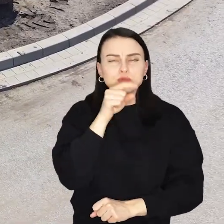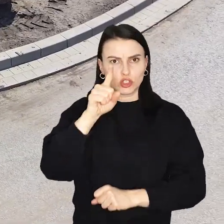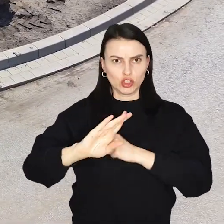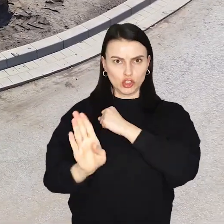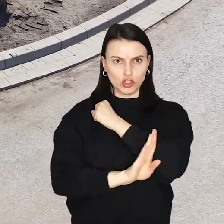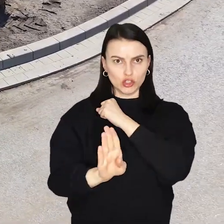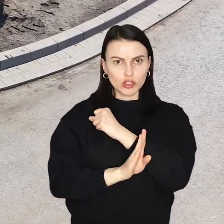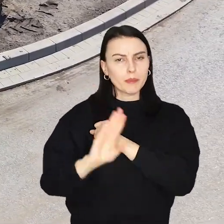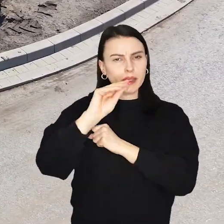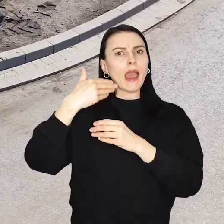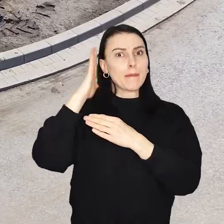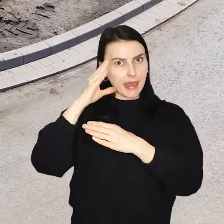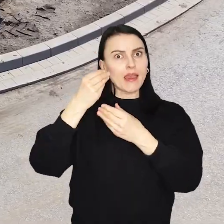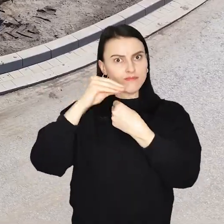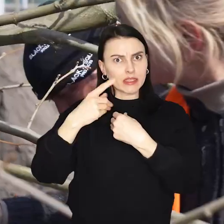A będzie ich jeszcze kilkaset